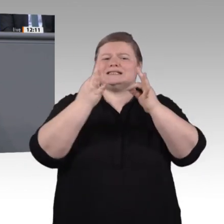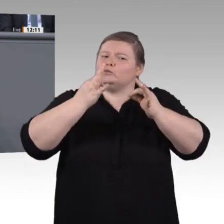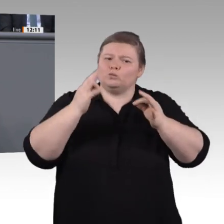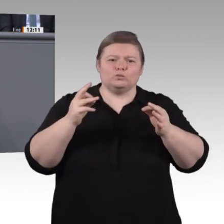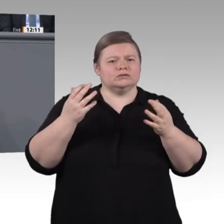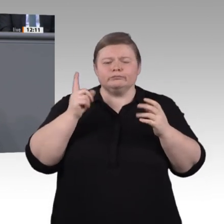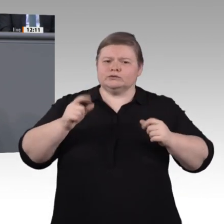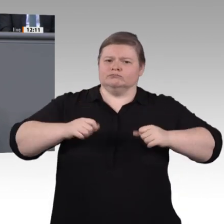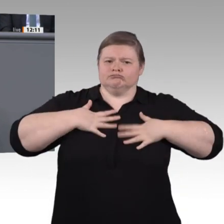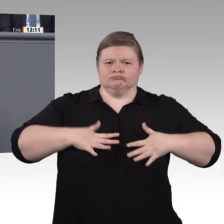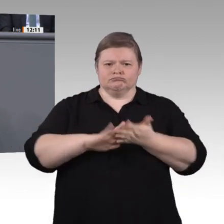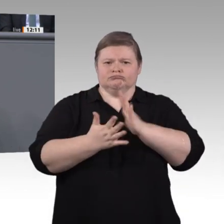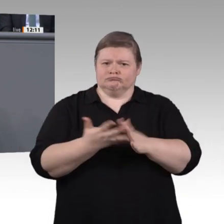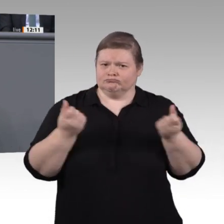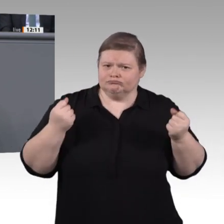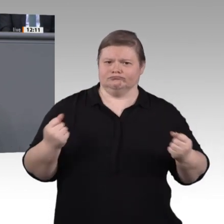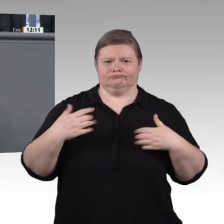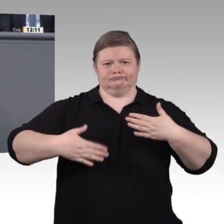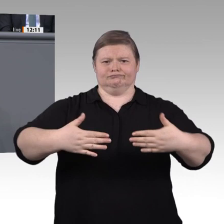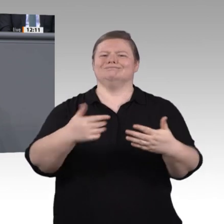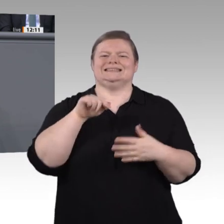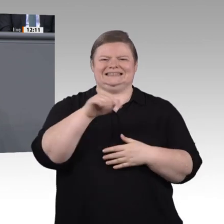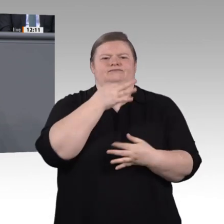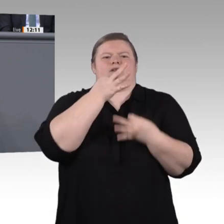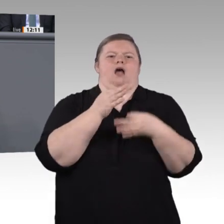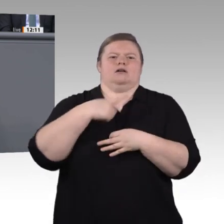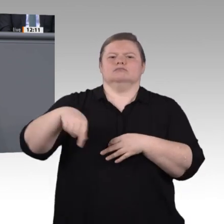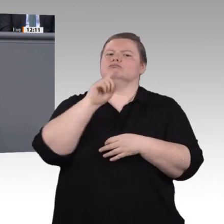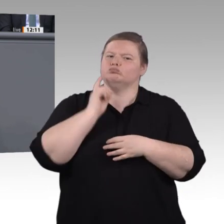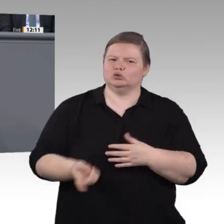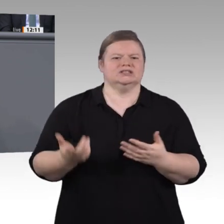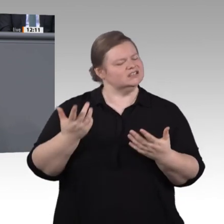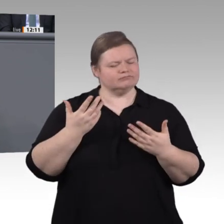freue ich mich, dass es uns in den zurückliegenden eineinhalb Jahren gelungen ist, in dieser